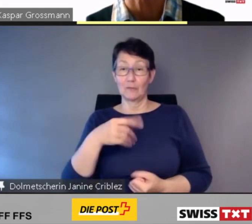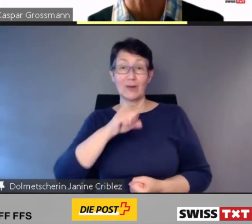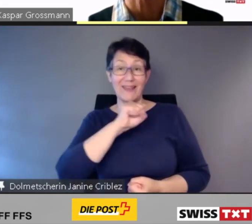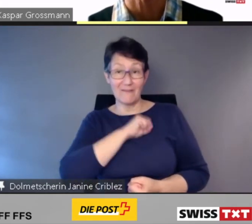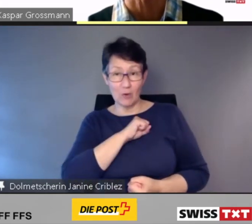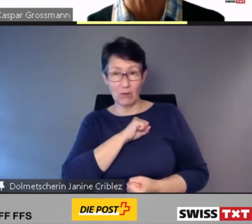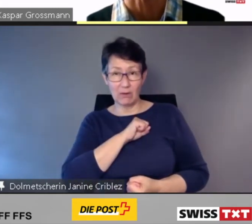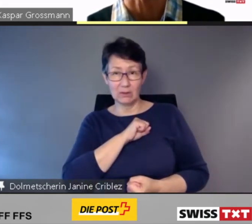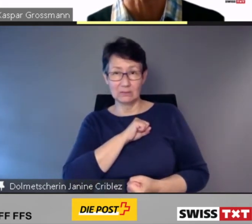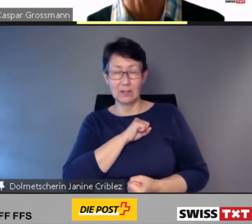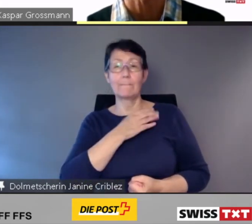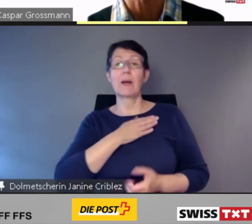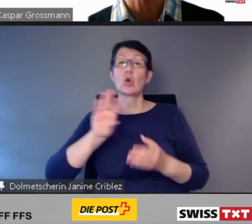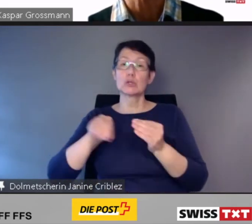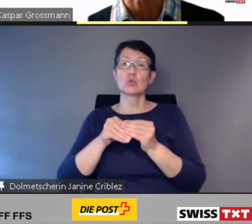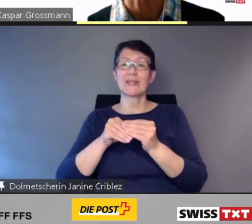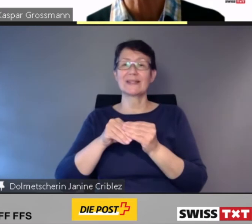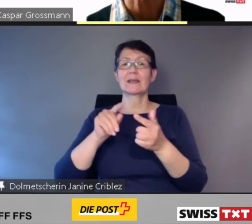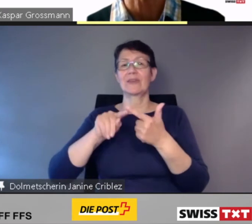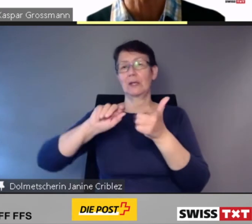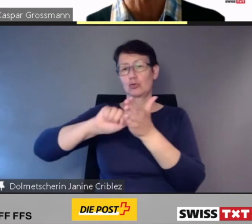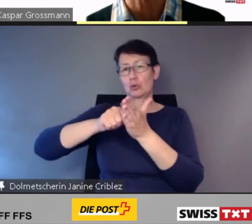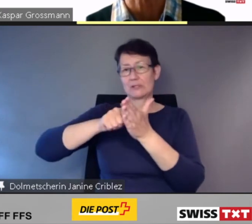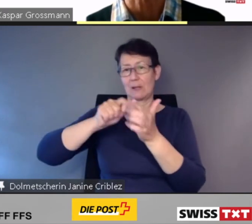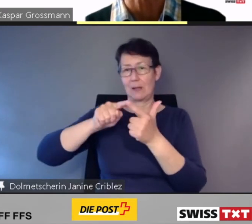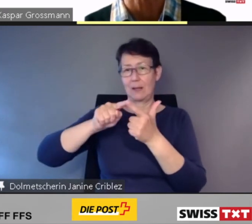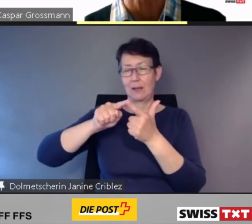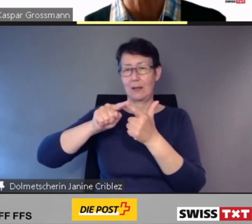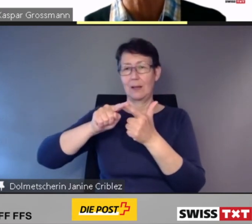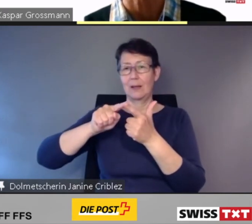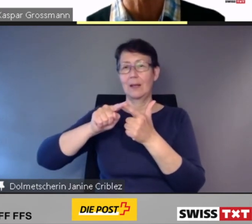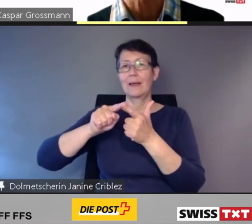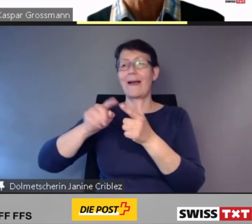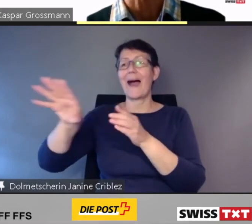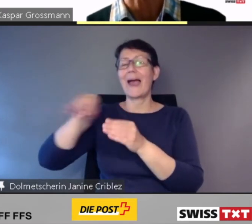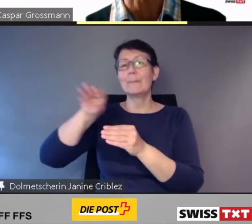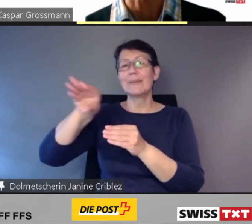die die Kundinnen und Kunden repräsentieren.